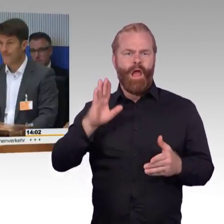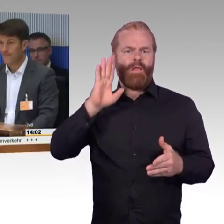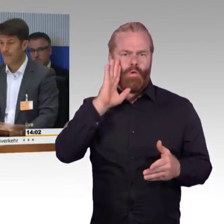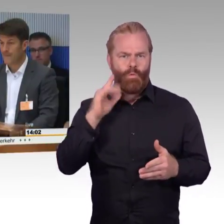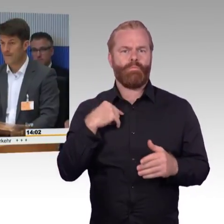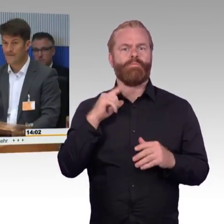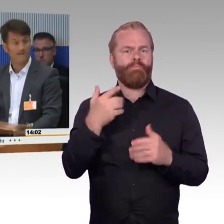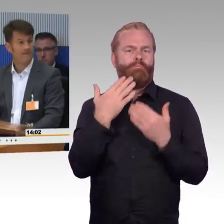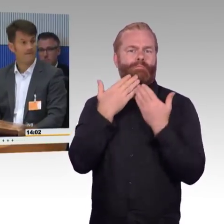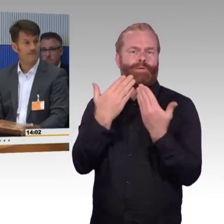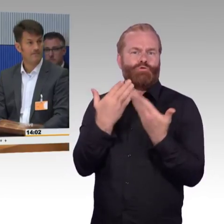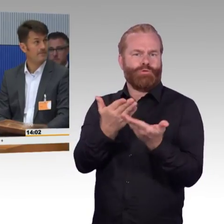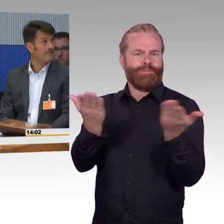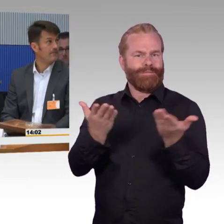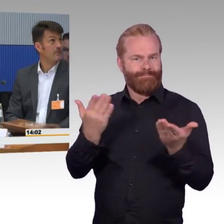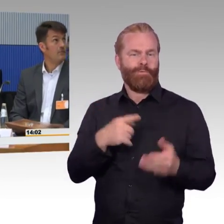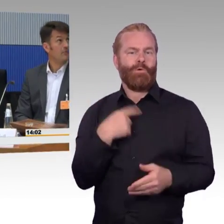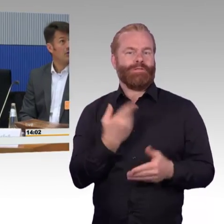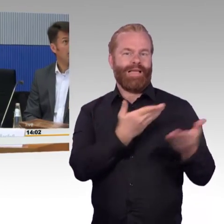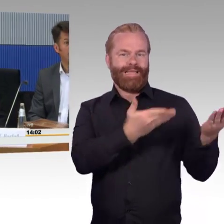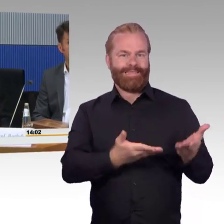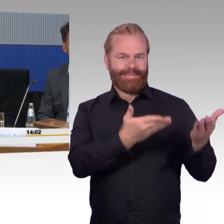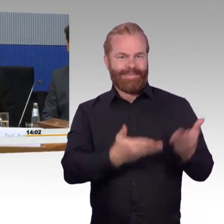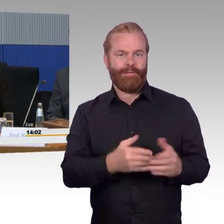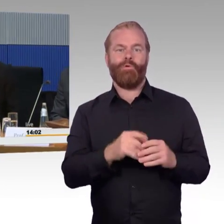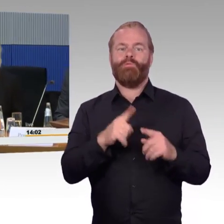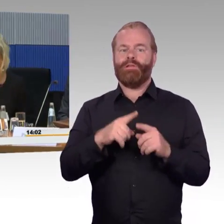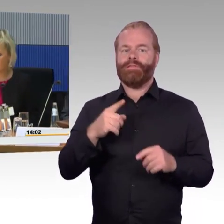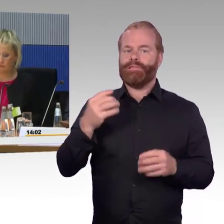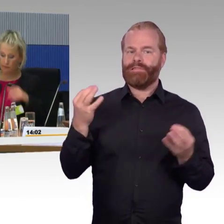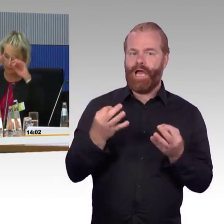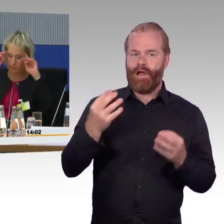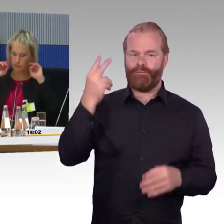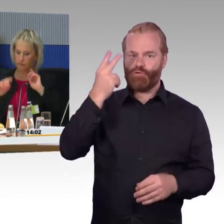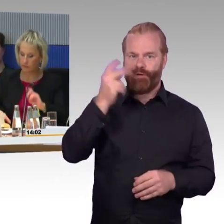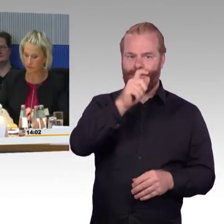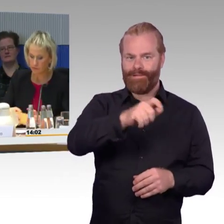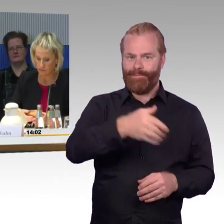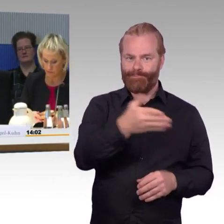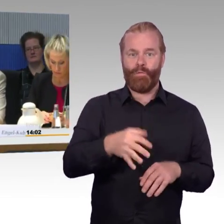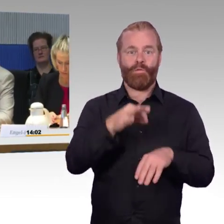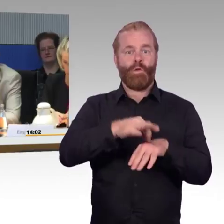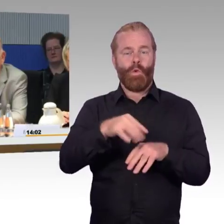Frau Ellen Engel-Kuhn von der Deutschen Bahn, Herrn Dr. Rüdiger Leidner, Martin Schmitz